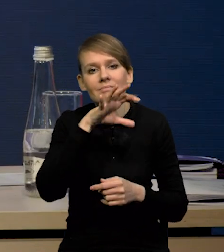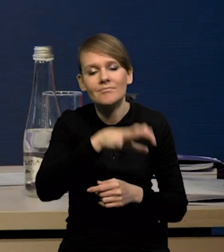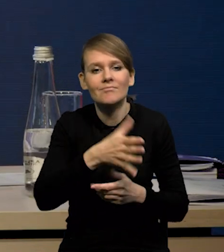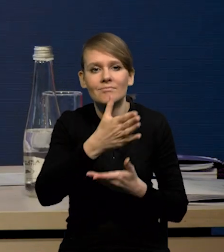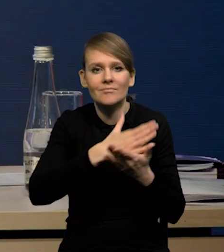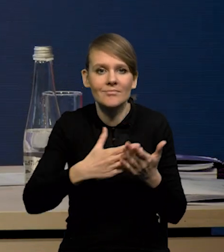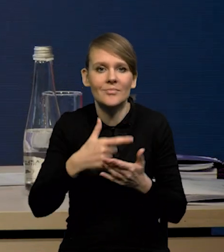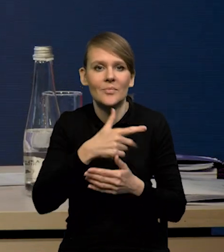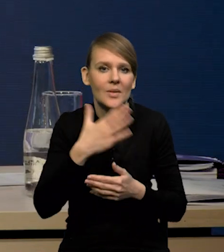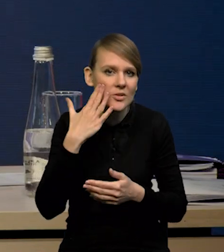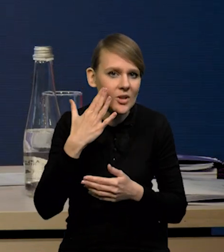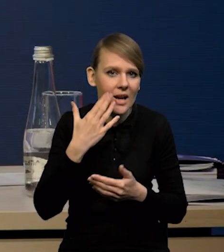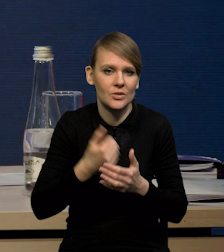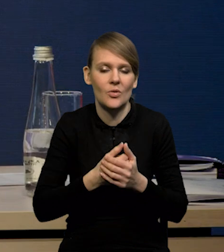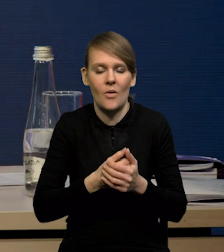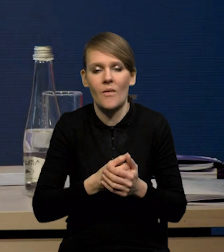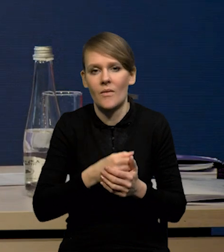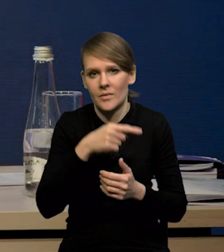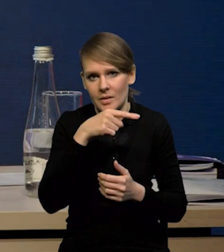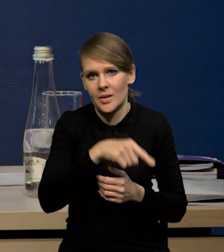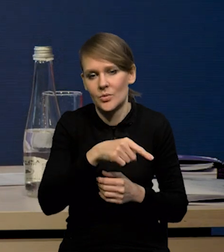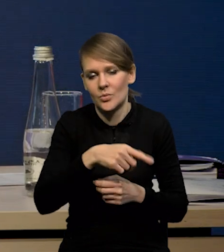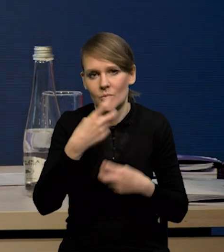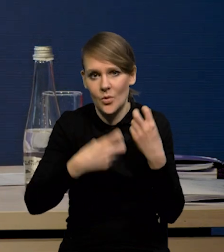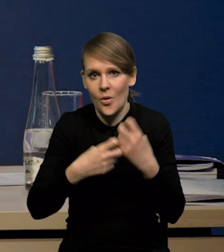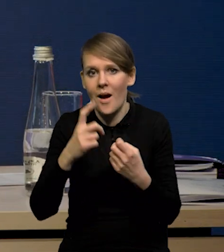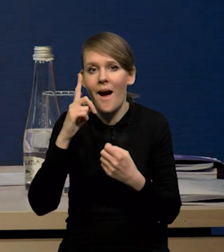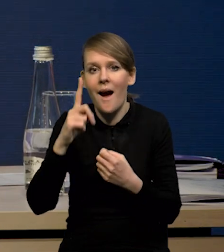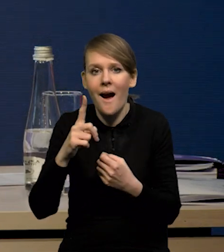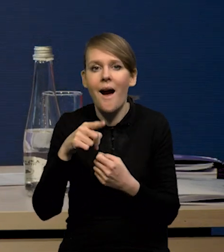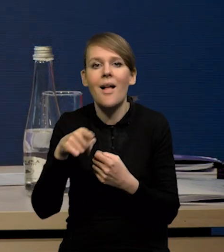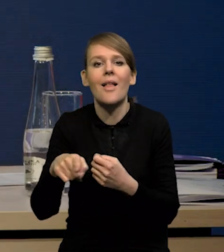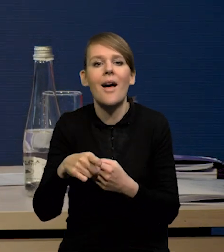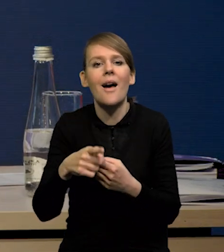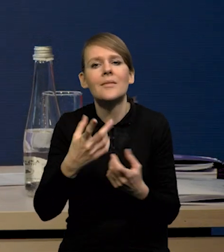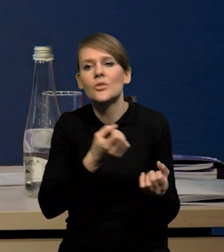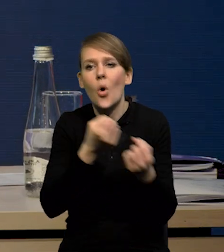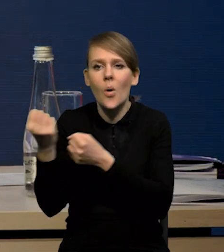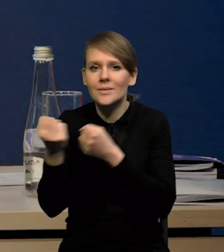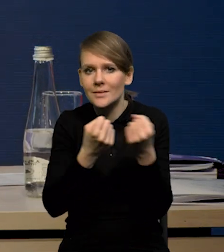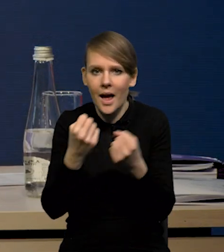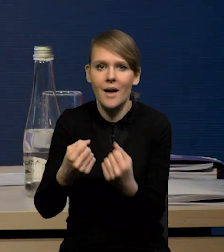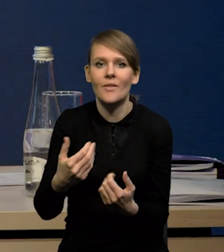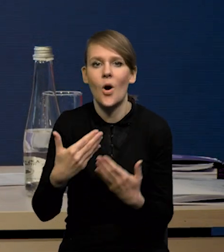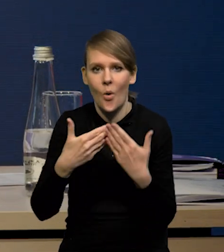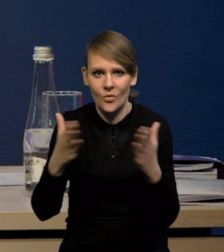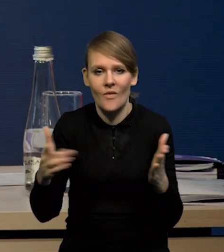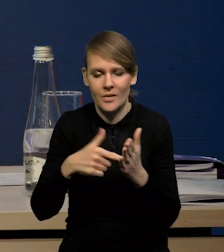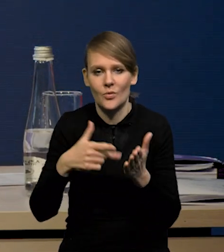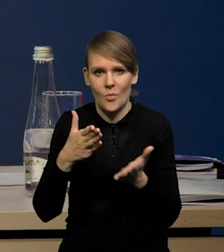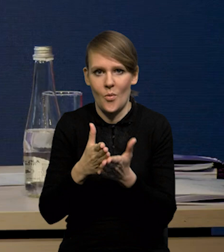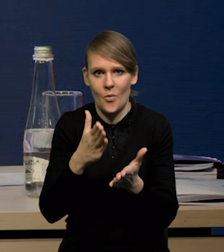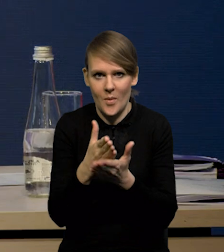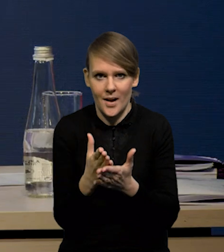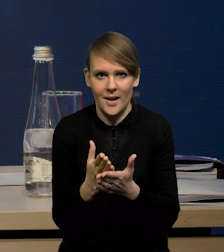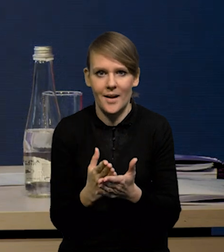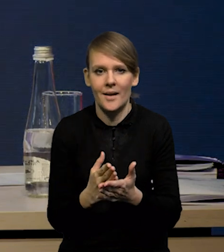z punktu widzenia popytu na surowce. Natomiast rzeczywiście to odblokowanie łańcuchów dostaw bardzo pomaga. Te wszystkie indeksy obrazujące napięcia w sieciach dostaw,